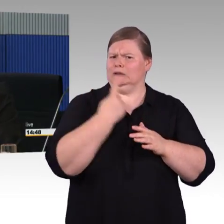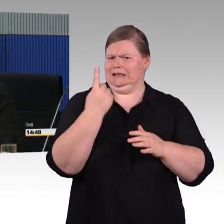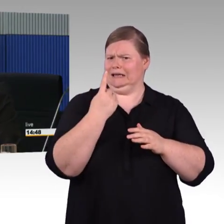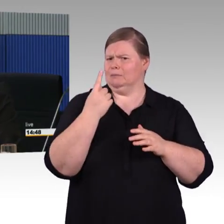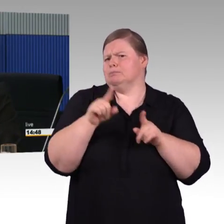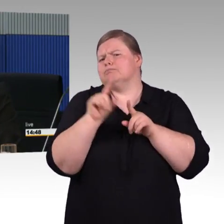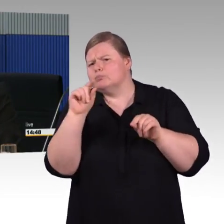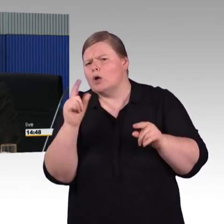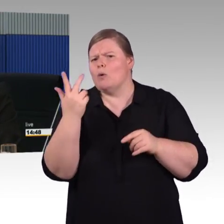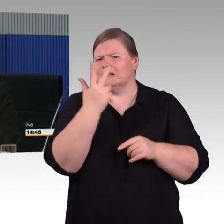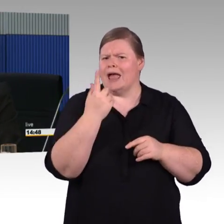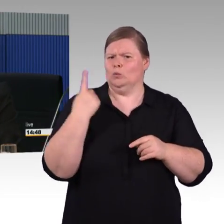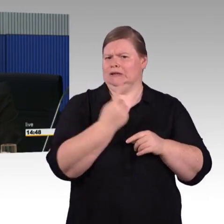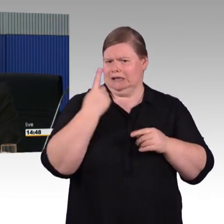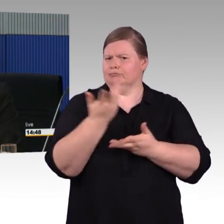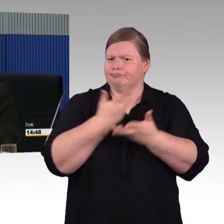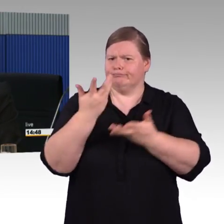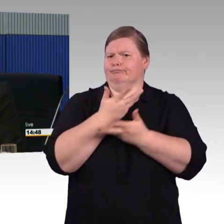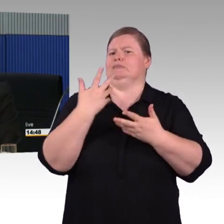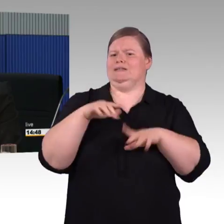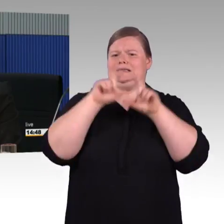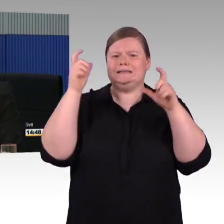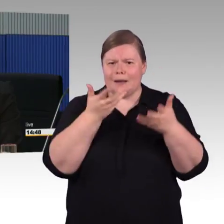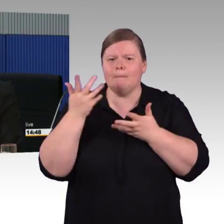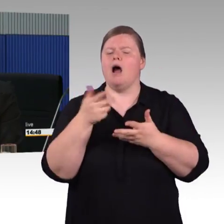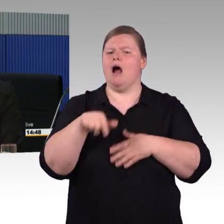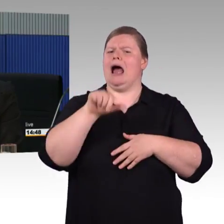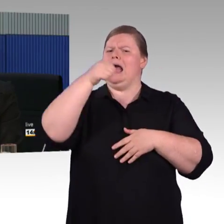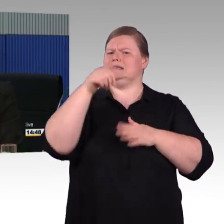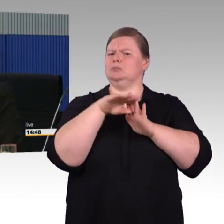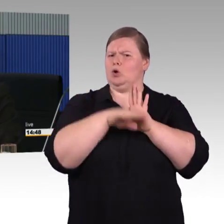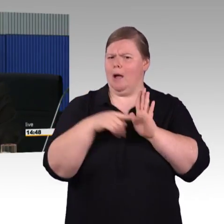dann wird es eine Ausschreibung geben, dann verfeinert man das Ganze, dann arbeitet man